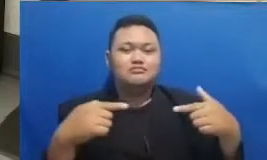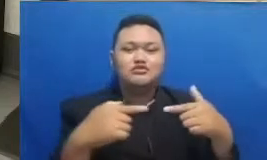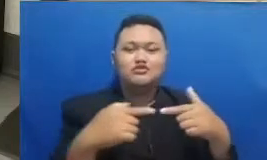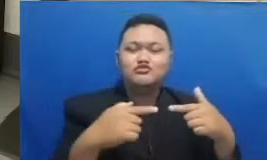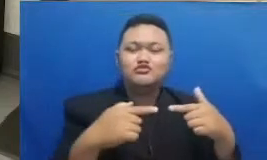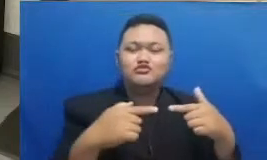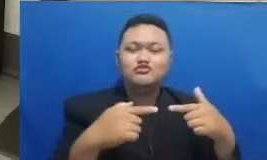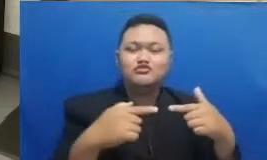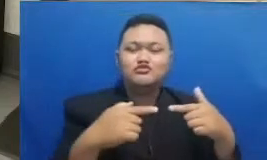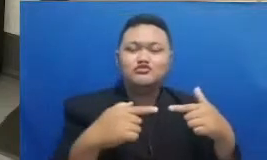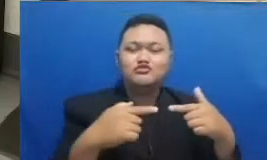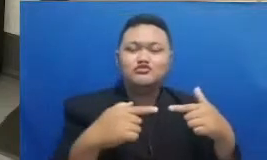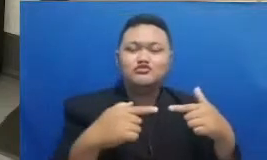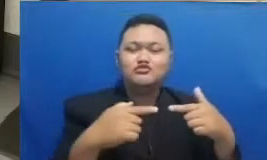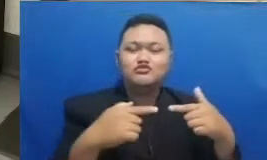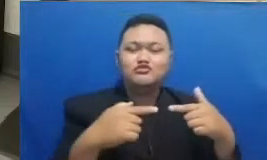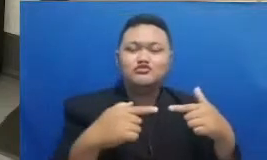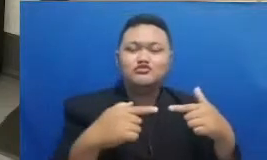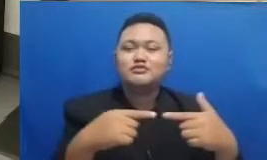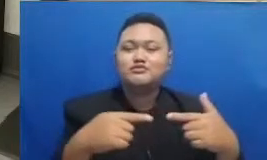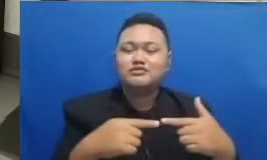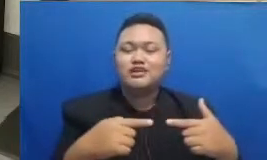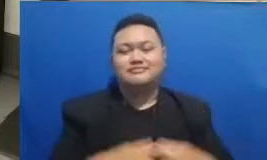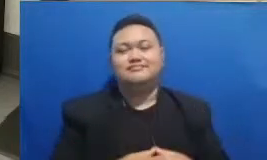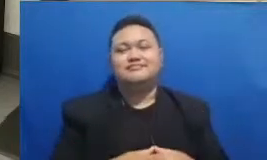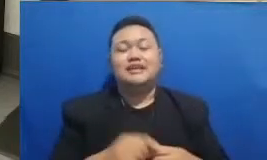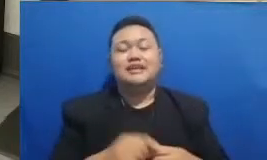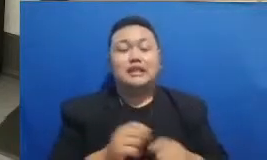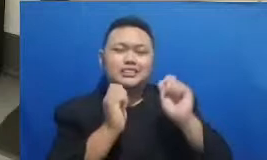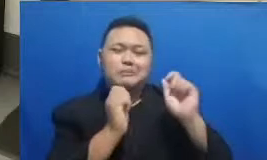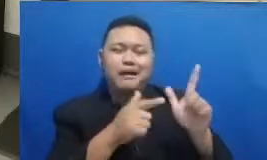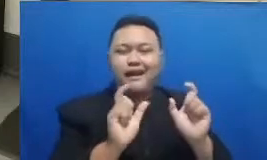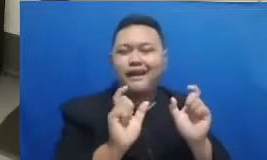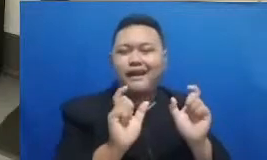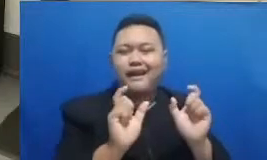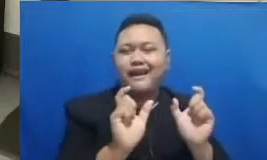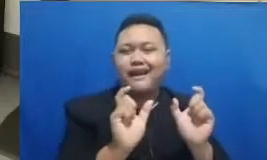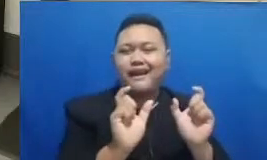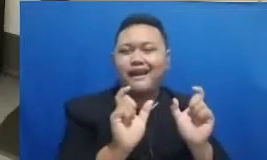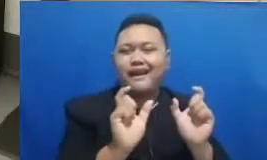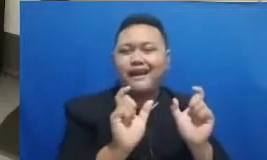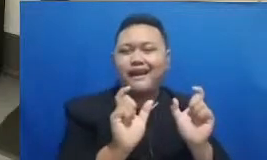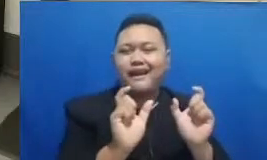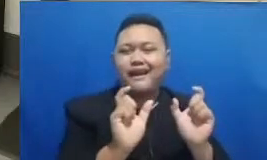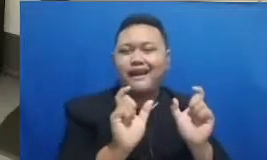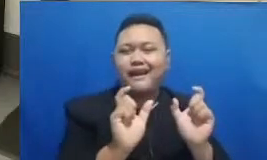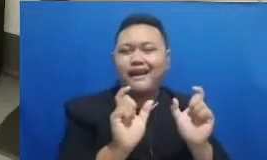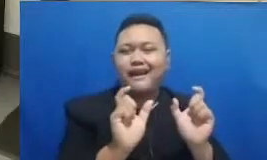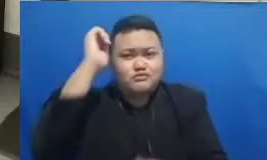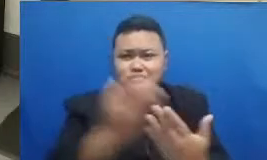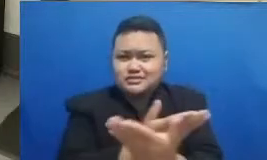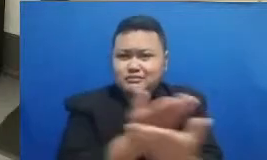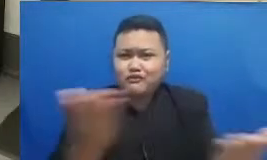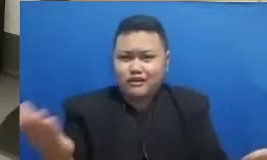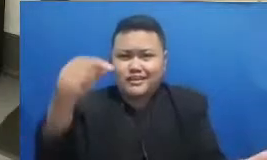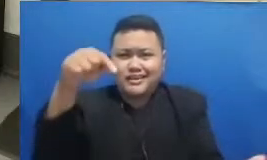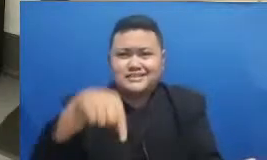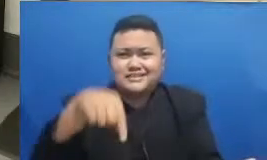kita kali ini dan masih tebak kata Jadi Bapak dan Ibu yang sekarang sedang menyaksikan webinar